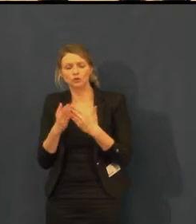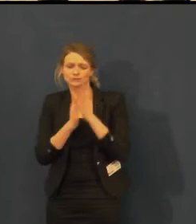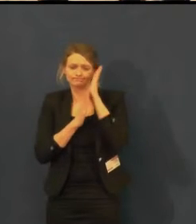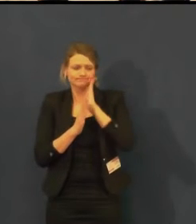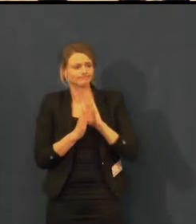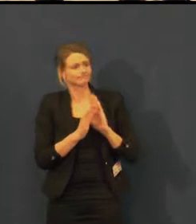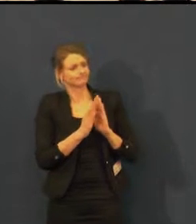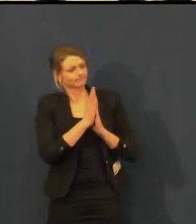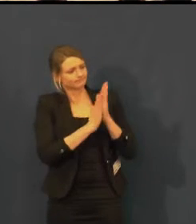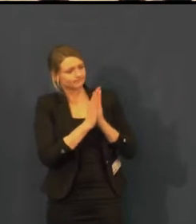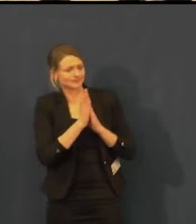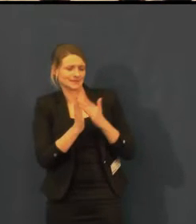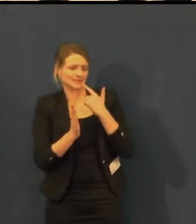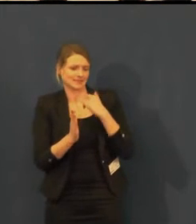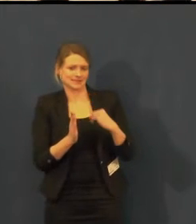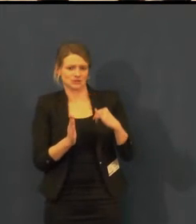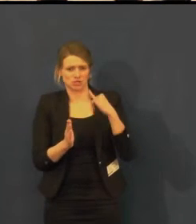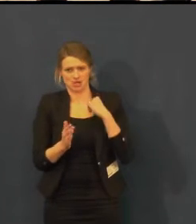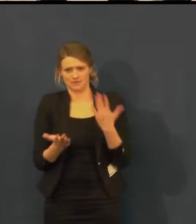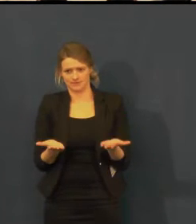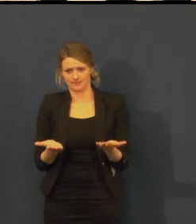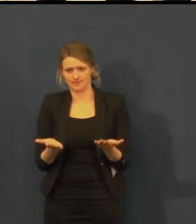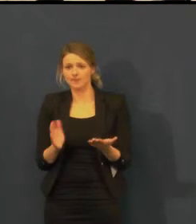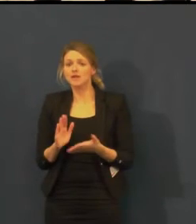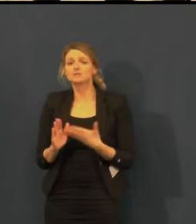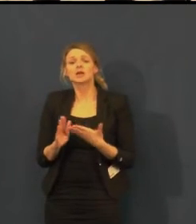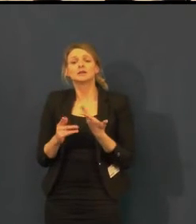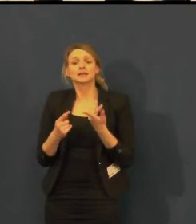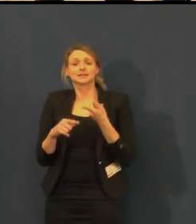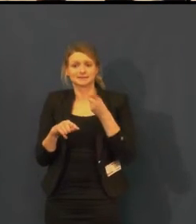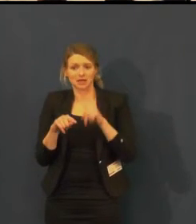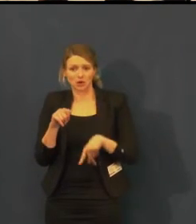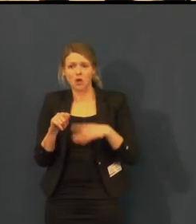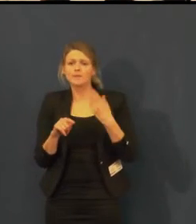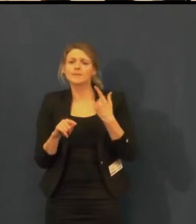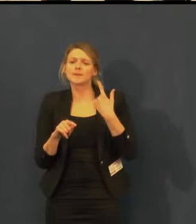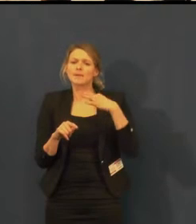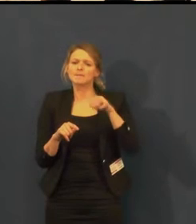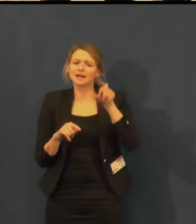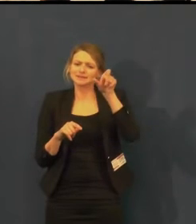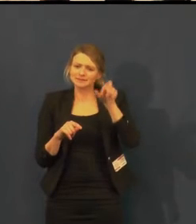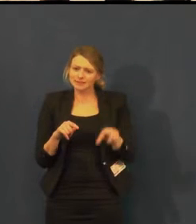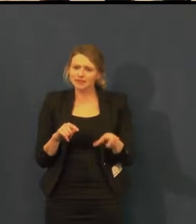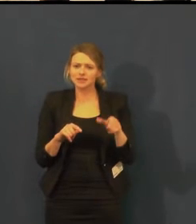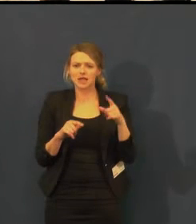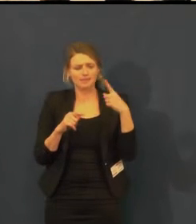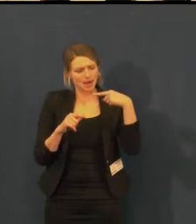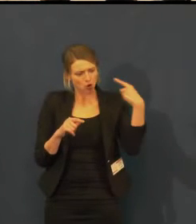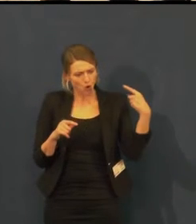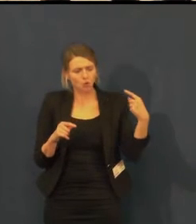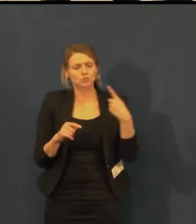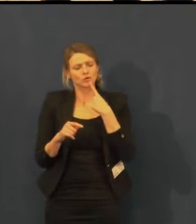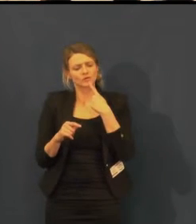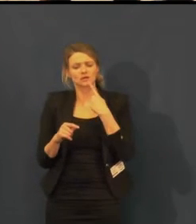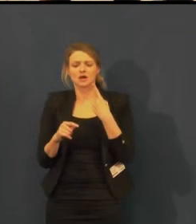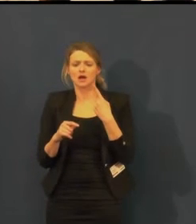která končila v 7 večer, ale tenkrát už byla v 7 tma.